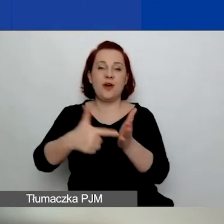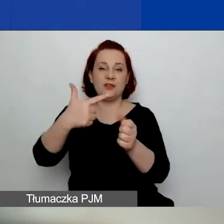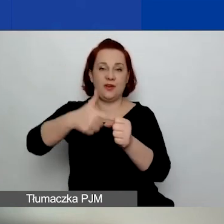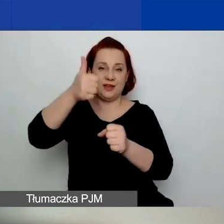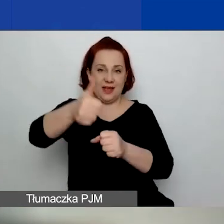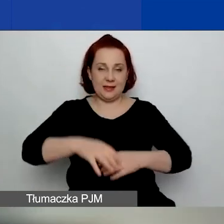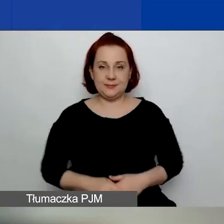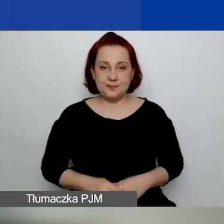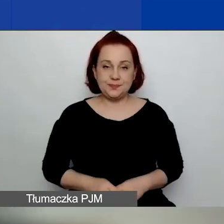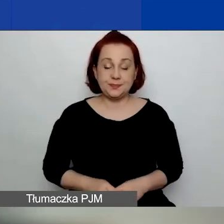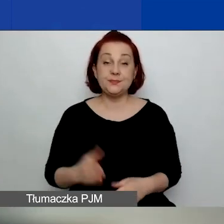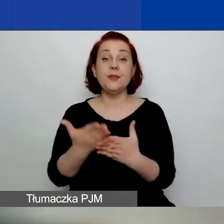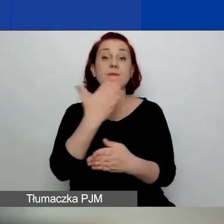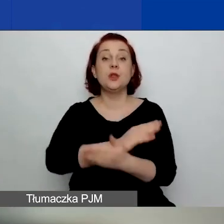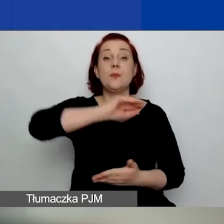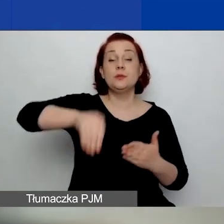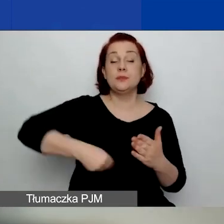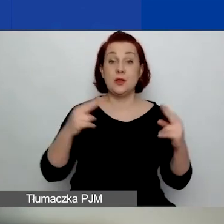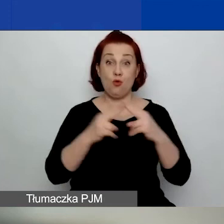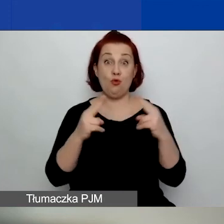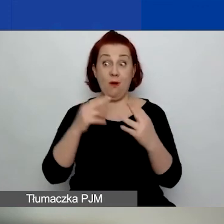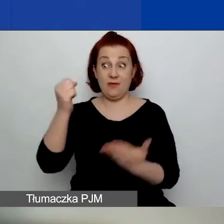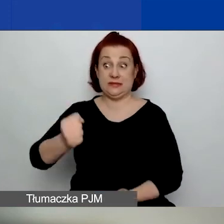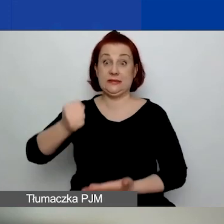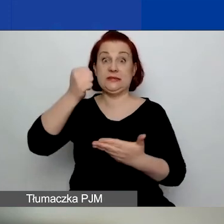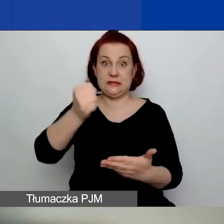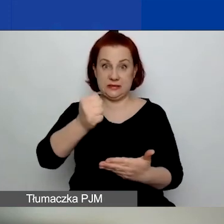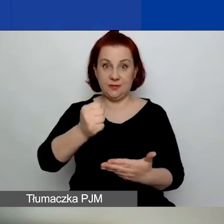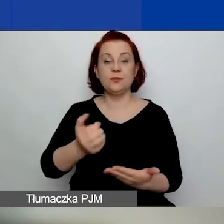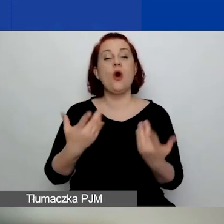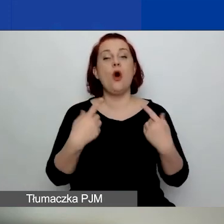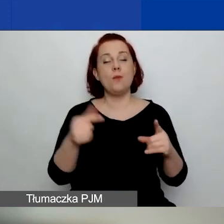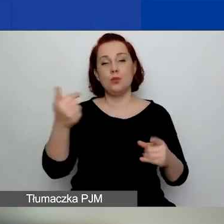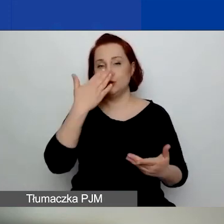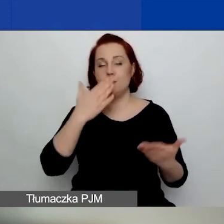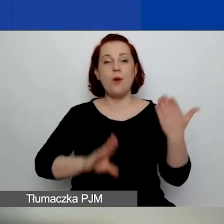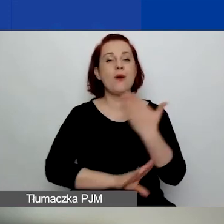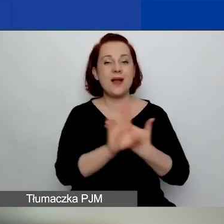Przed podpisaniem umowy grantowej będą w stanie przedstawić sprawozdanie finansowe